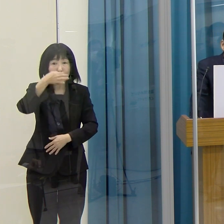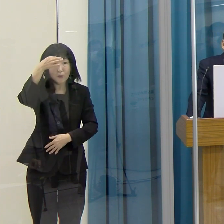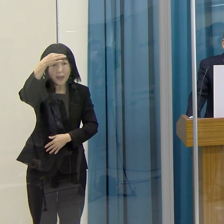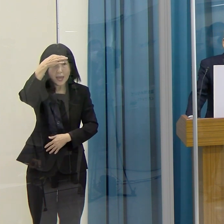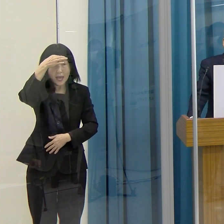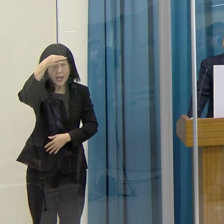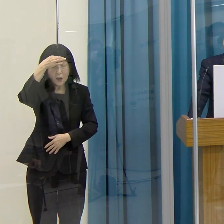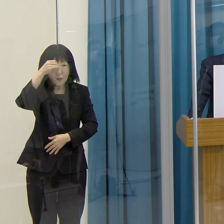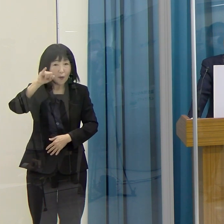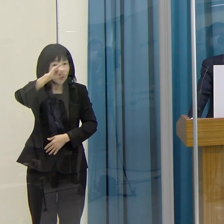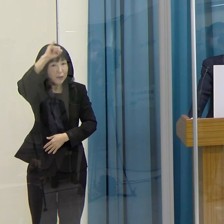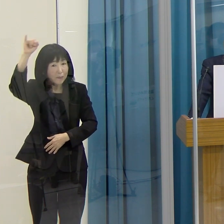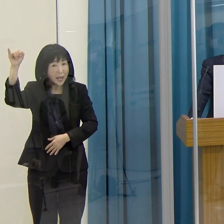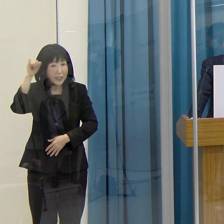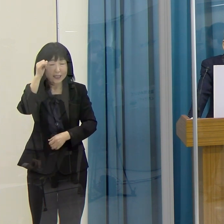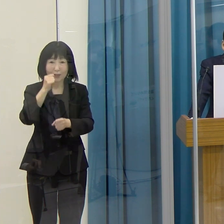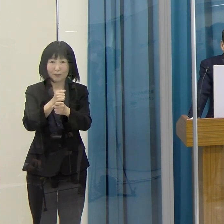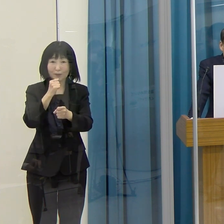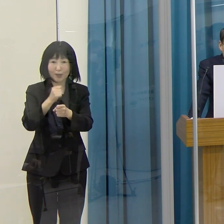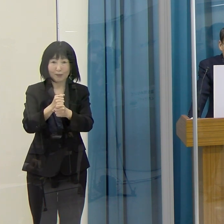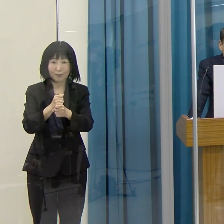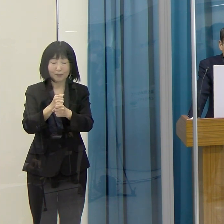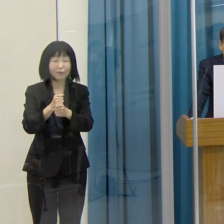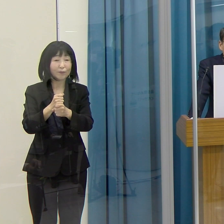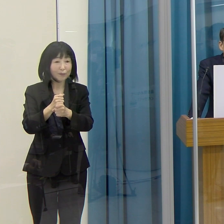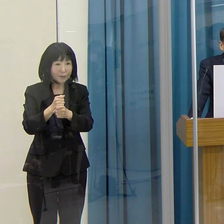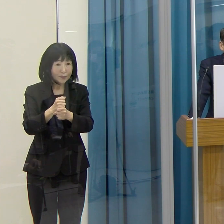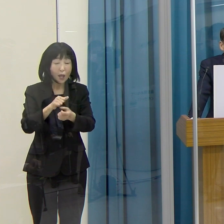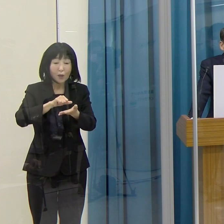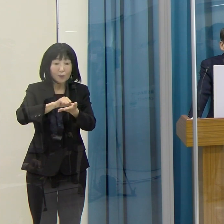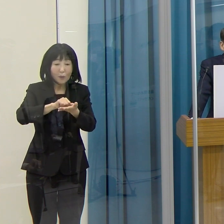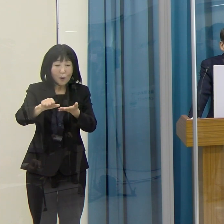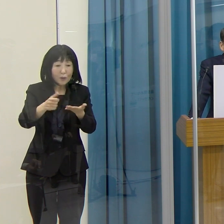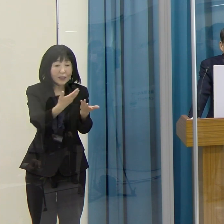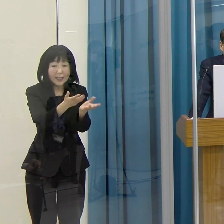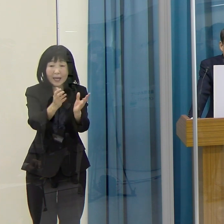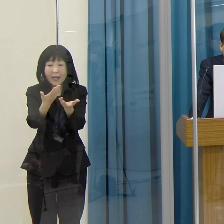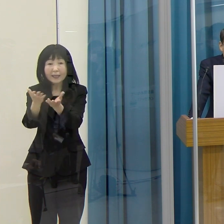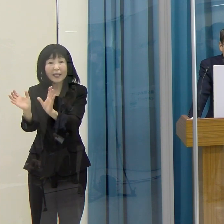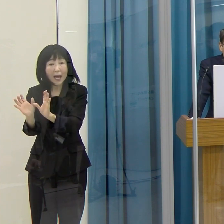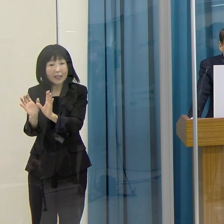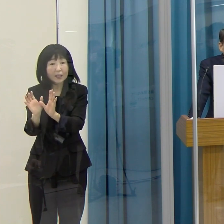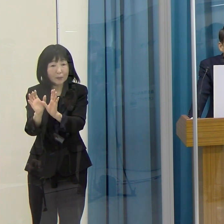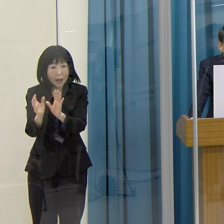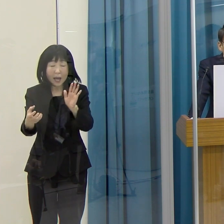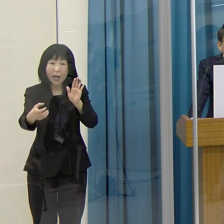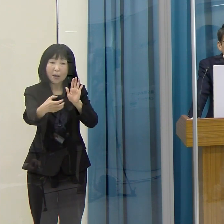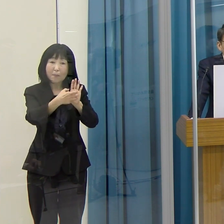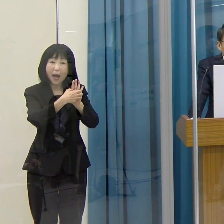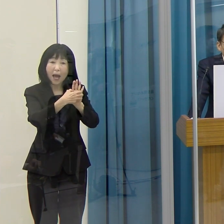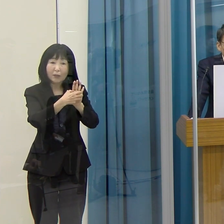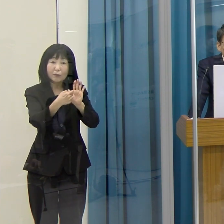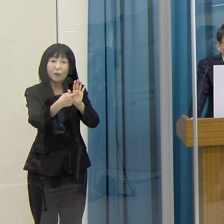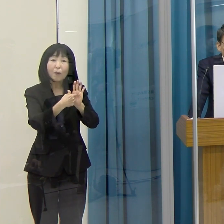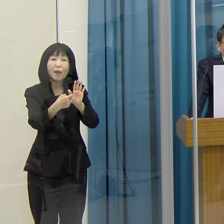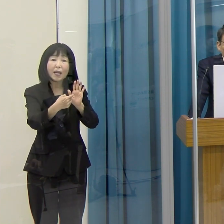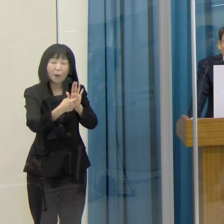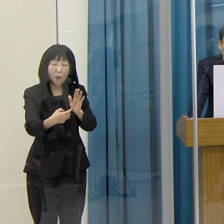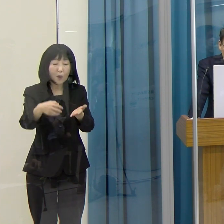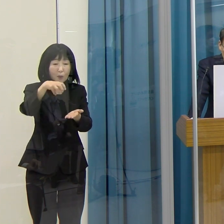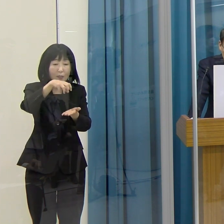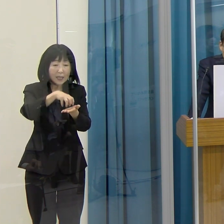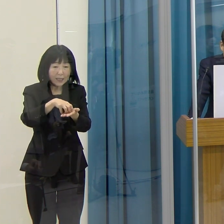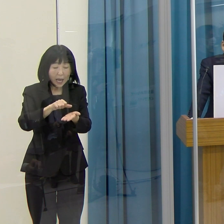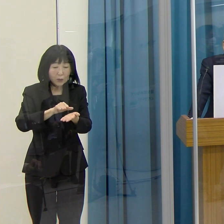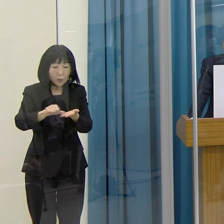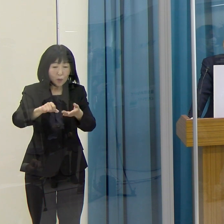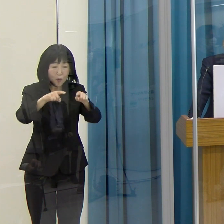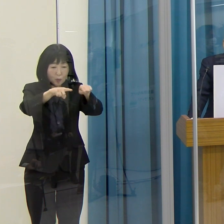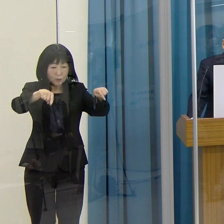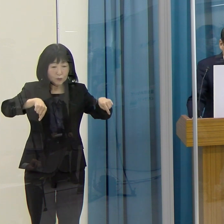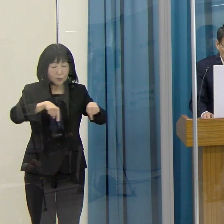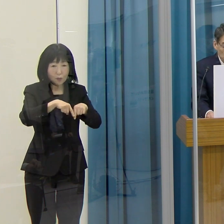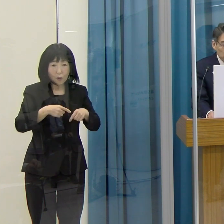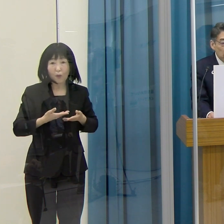登録された企業・団体の皆さんには、このロゴマークを掲載した登録証を交付します。